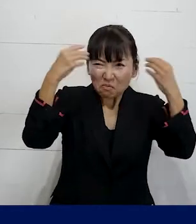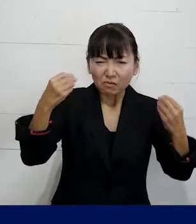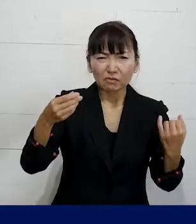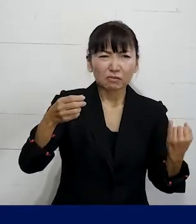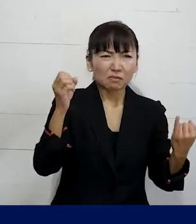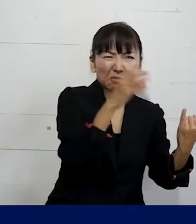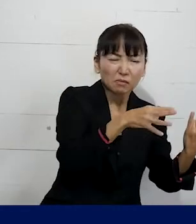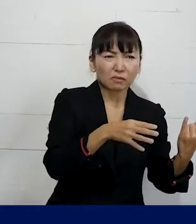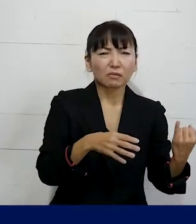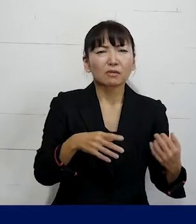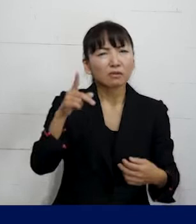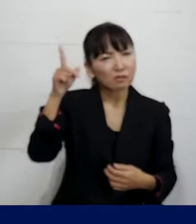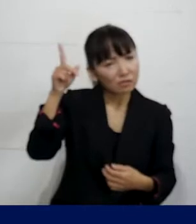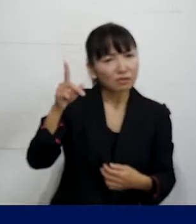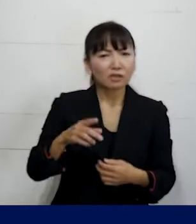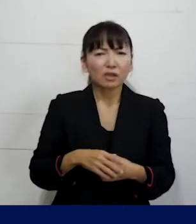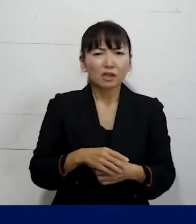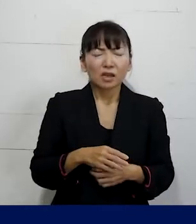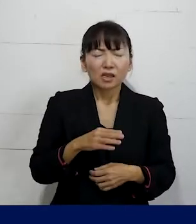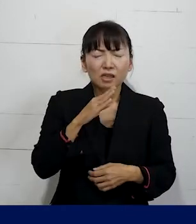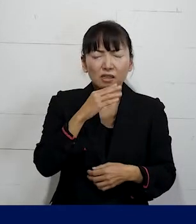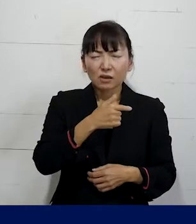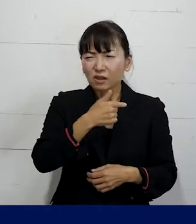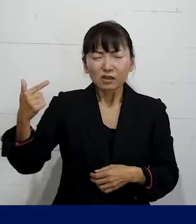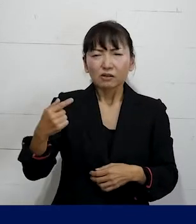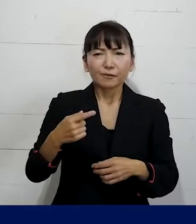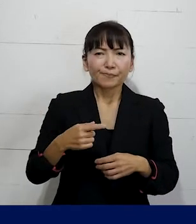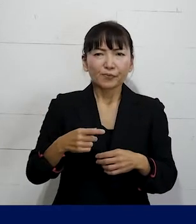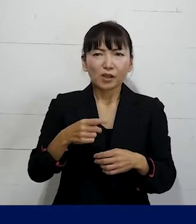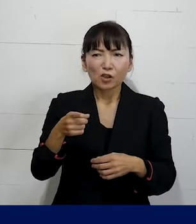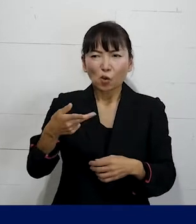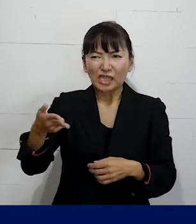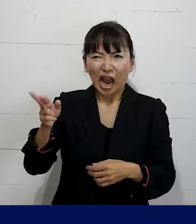っていうような本当に酷いSOGIハラがあって